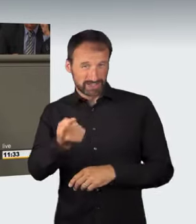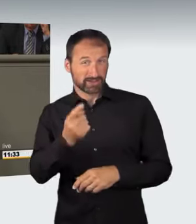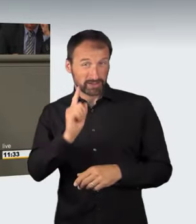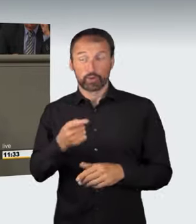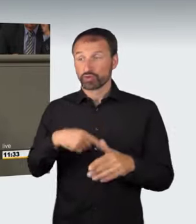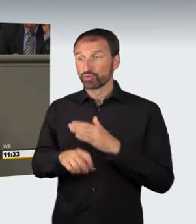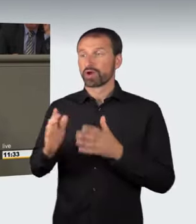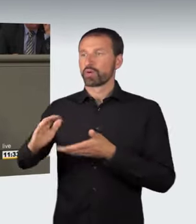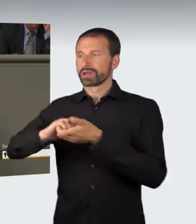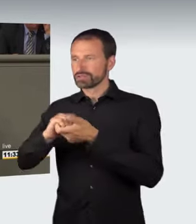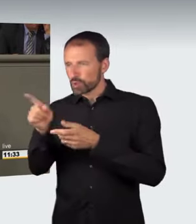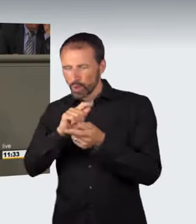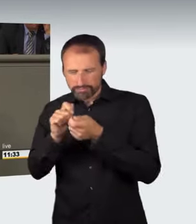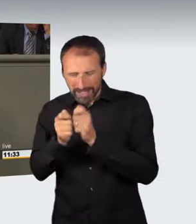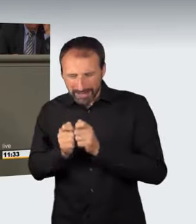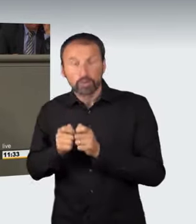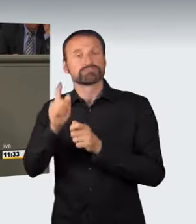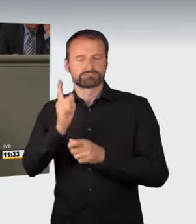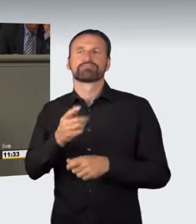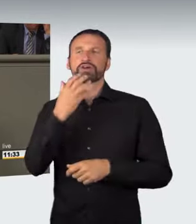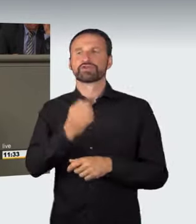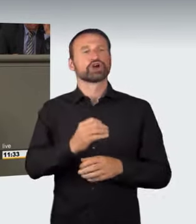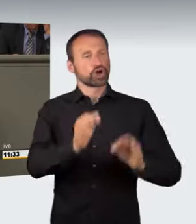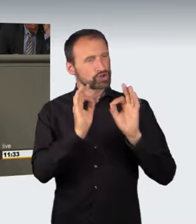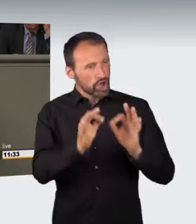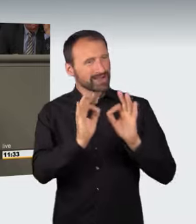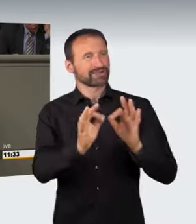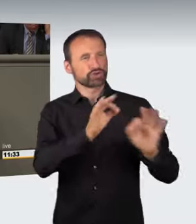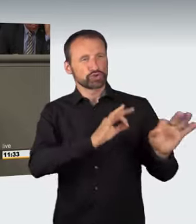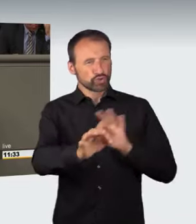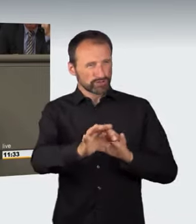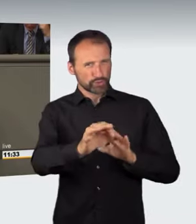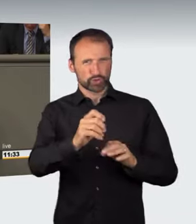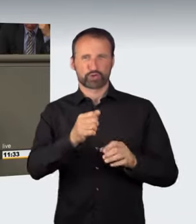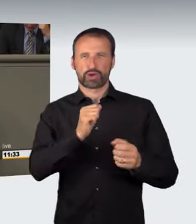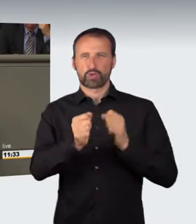neben dem konkreten Durchführen und der Teilnahme, das muss bestraft werden,